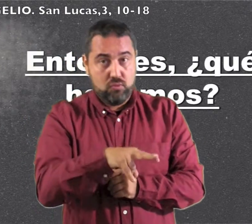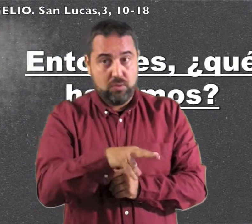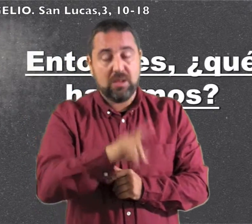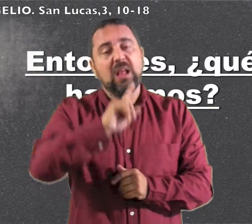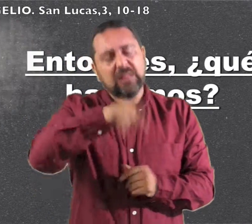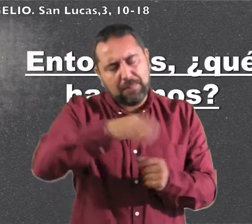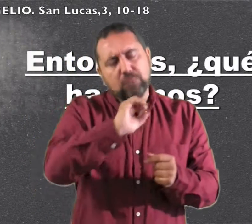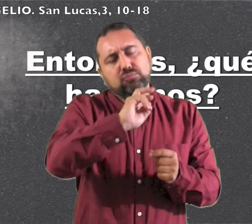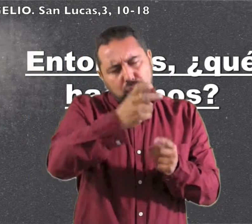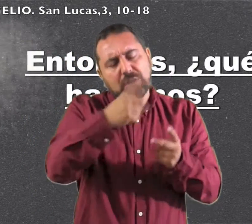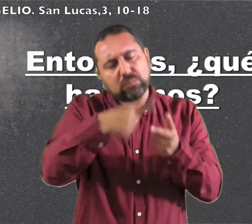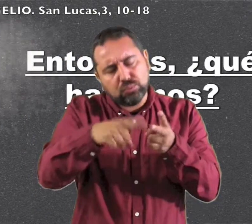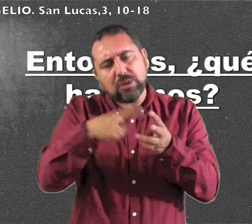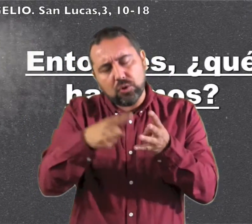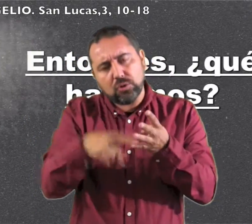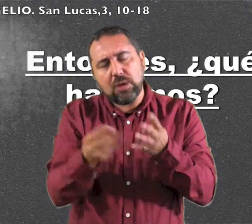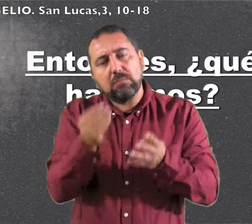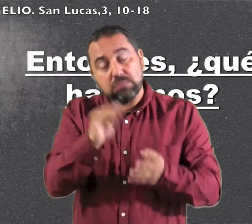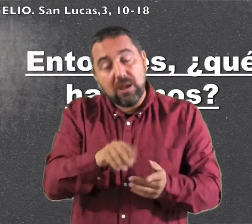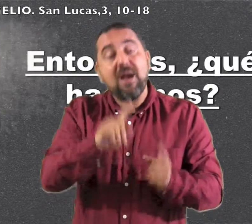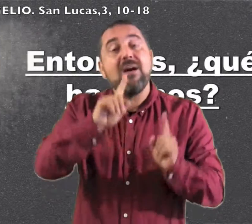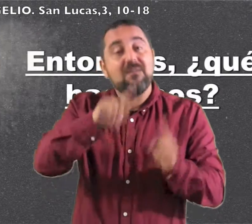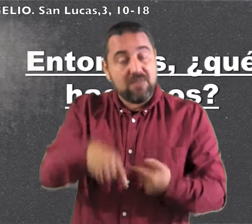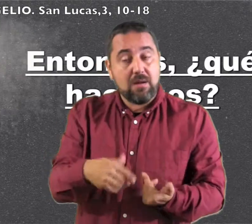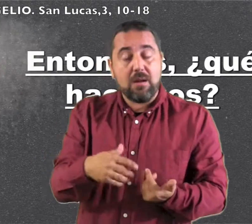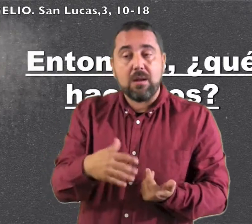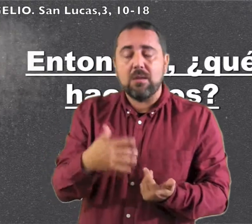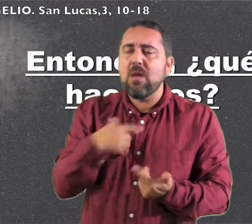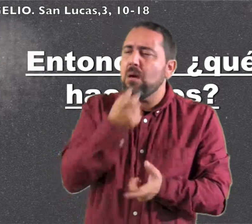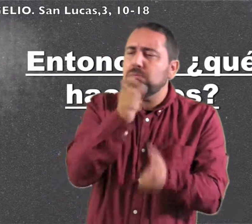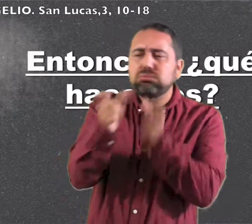qué no se apaga." Añadiendo otras muchas cosas,